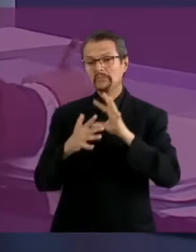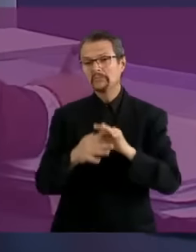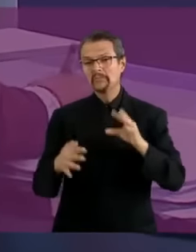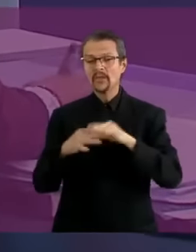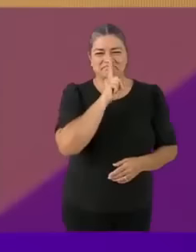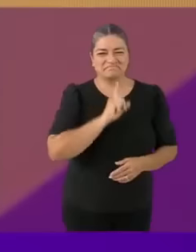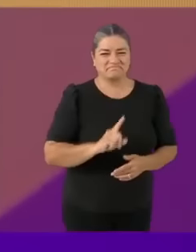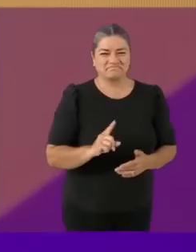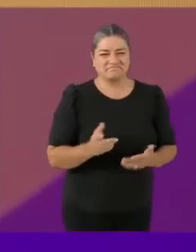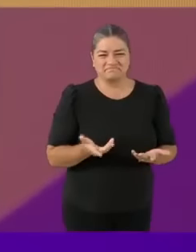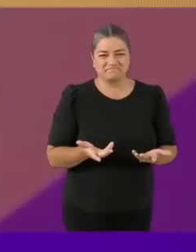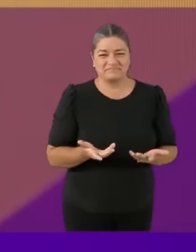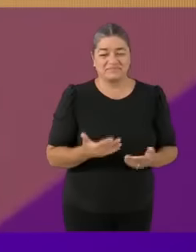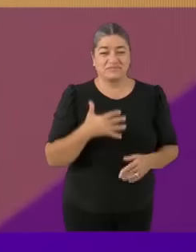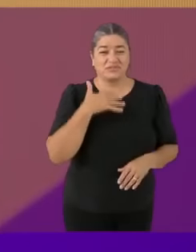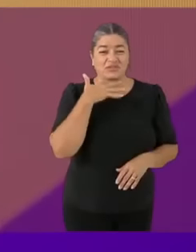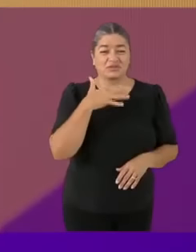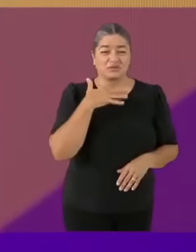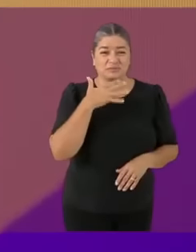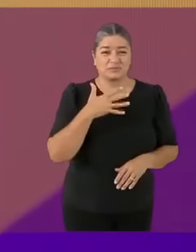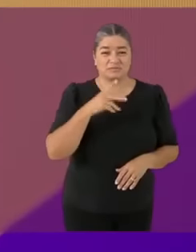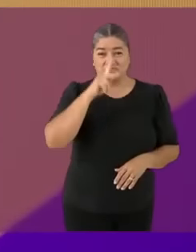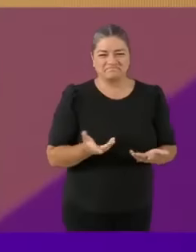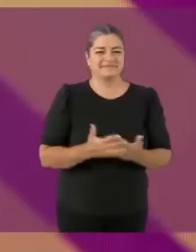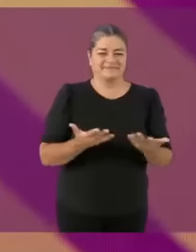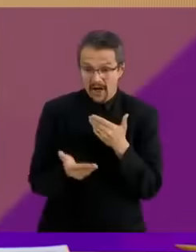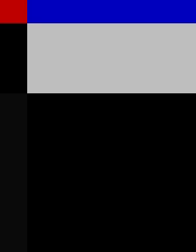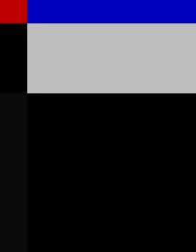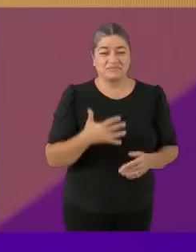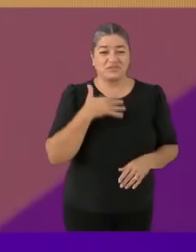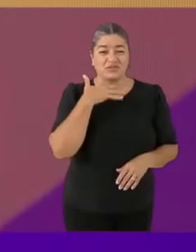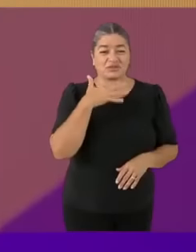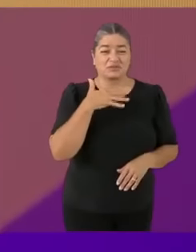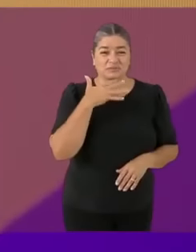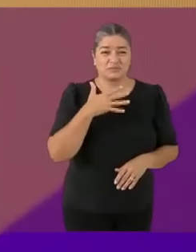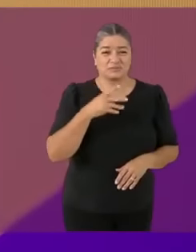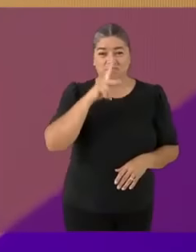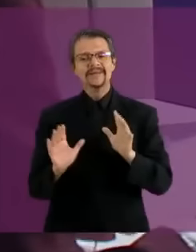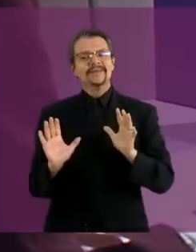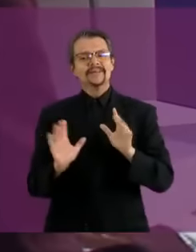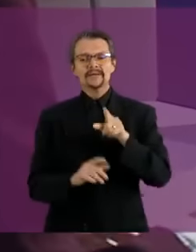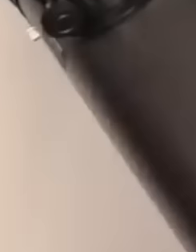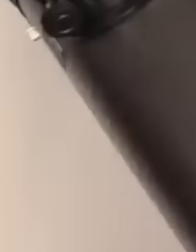Mentira (menos mal) Tu plan C... es un plan C de C mamó es un plan C de Ciencia